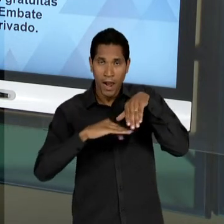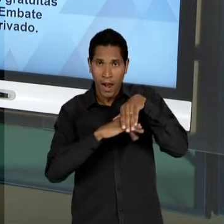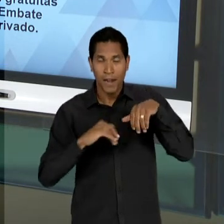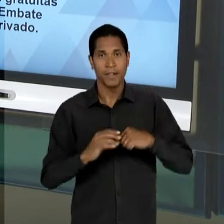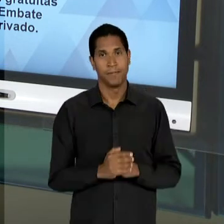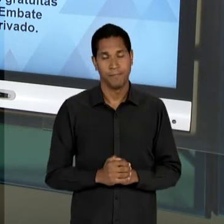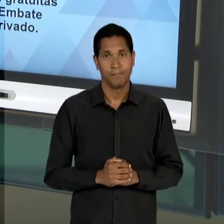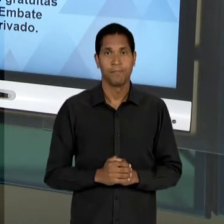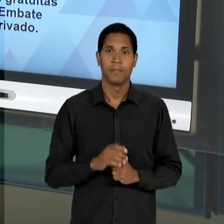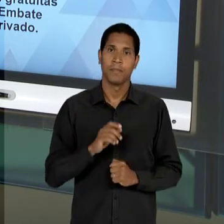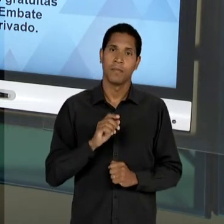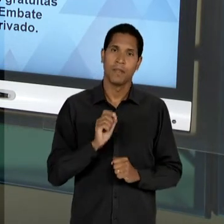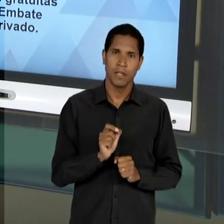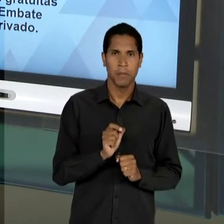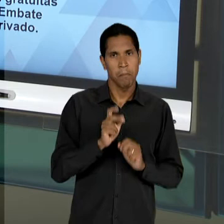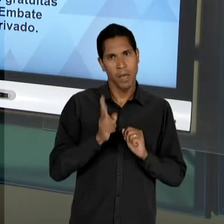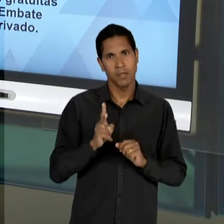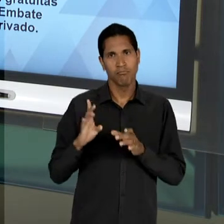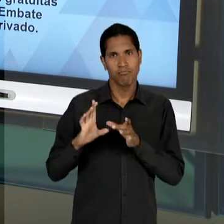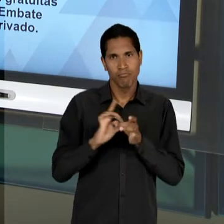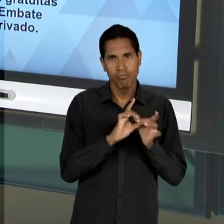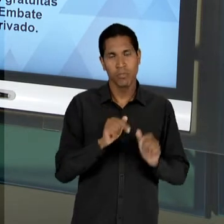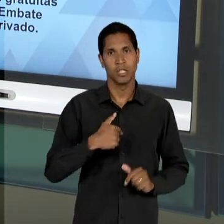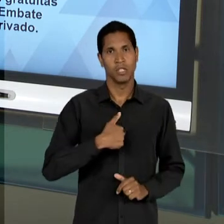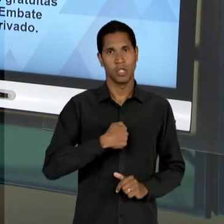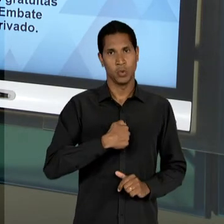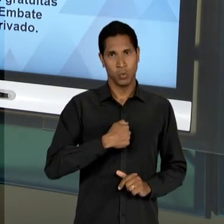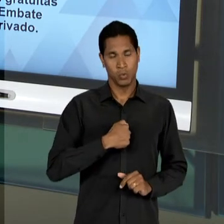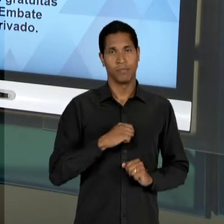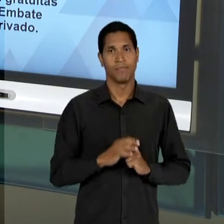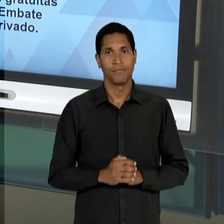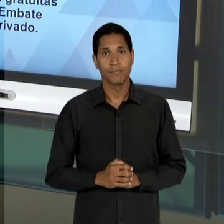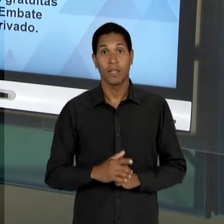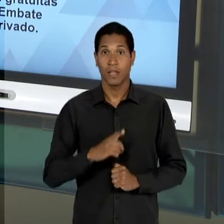GOVERNO GETÚLIO... E AQUI JÁ ESTAMOS FALANDO...